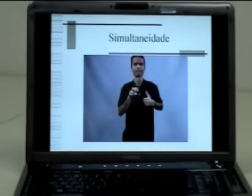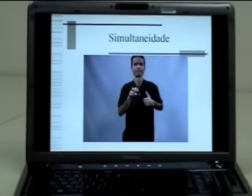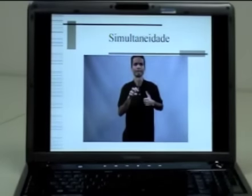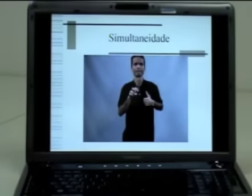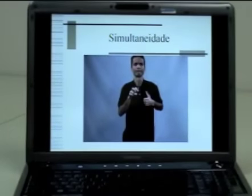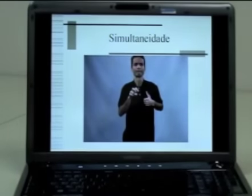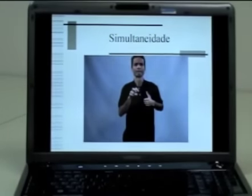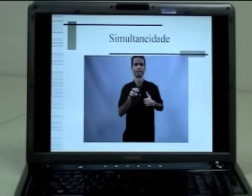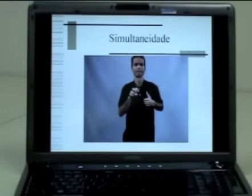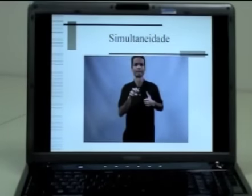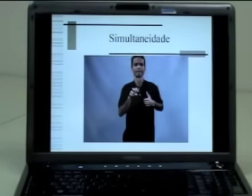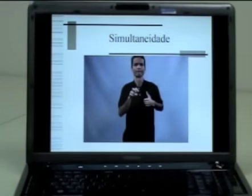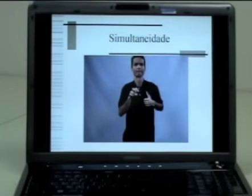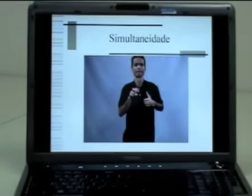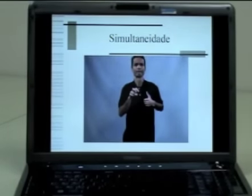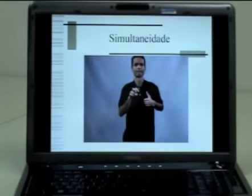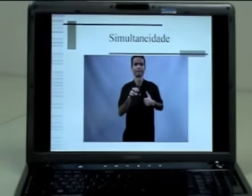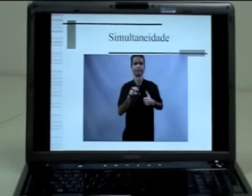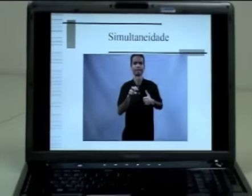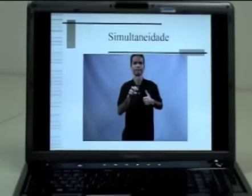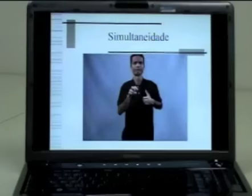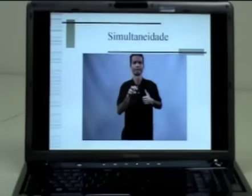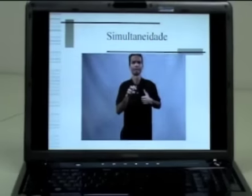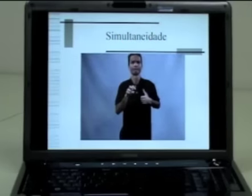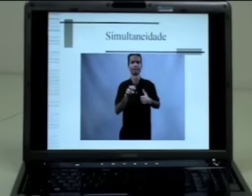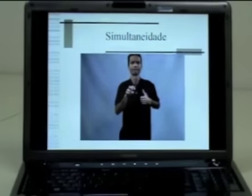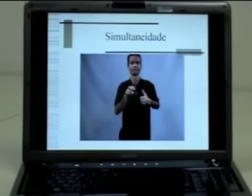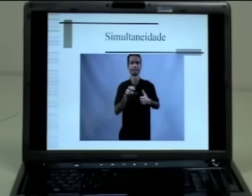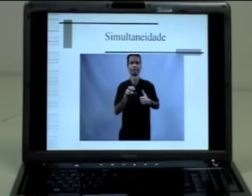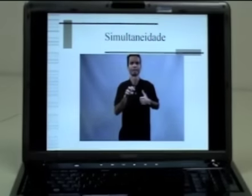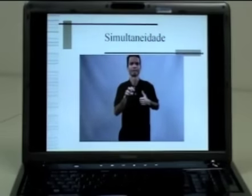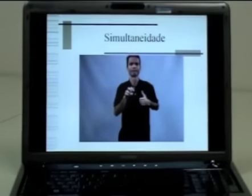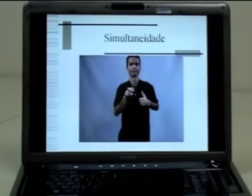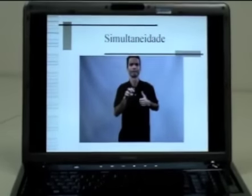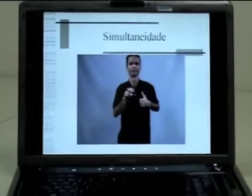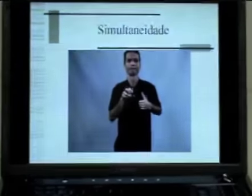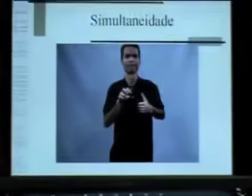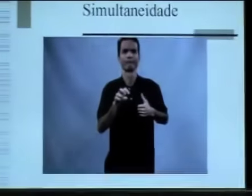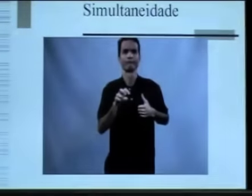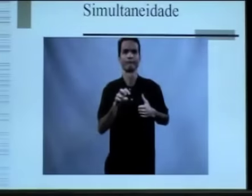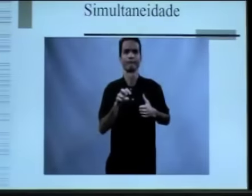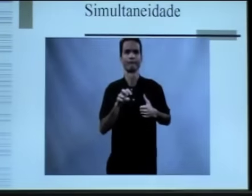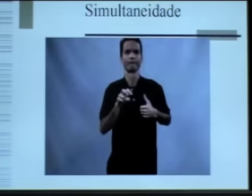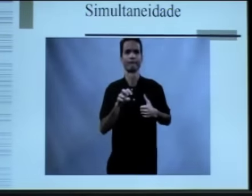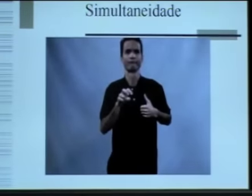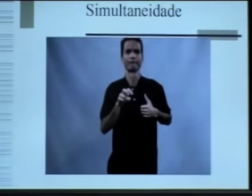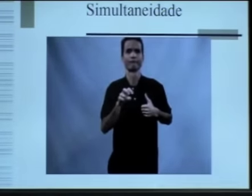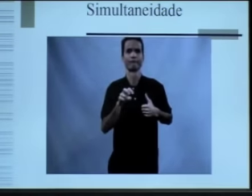de como o sinal-nome dele surgiu. Então vocês se lembram que nós discutimos nessa aula